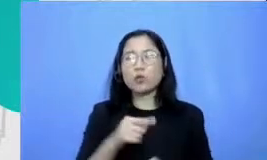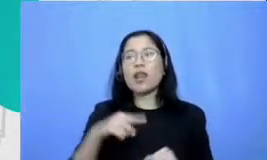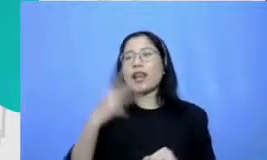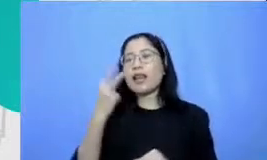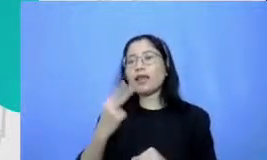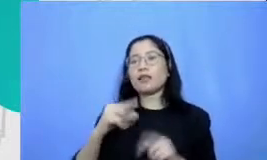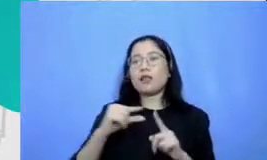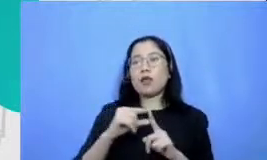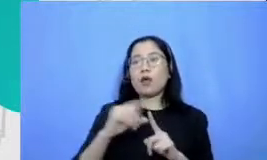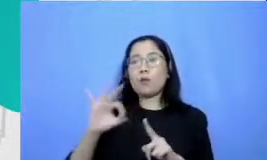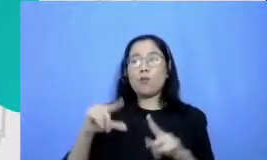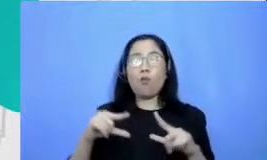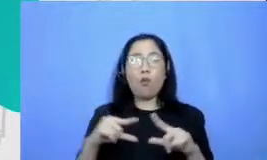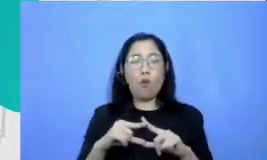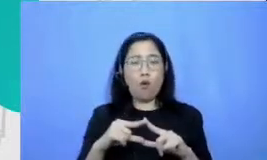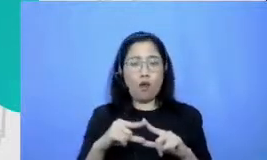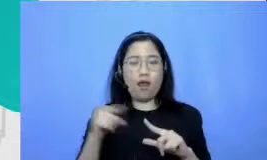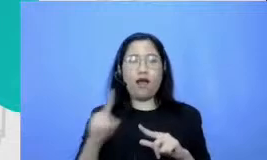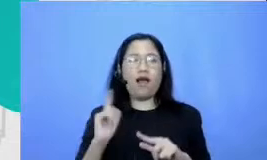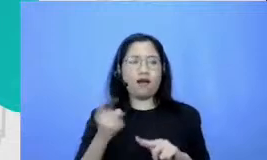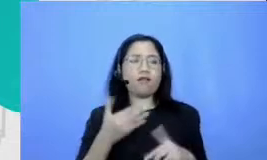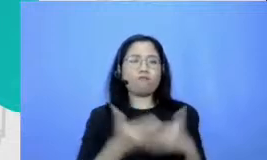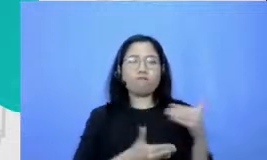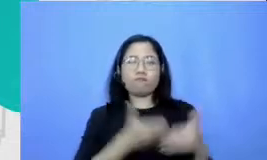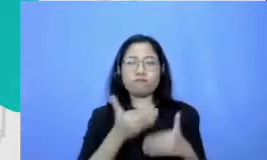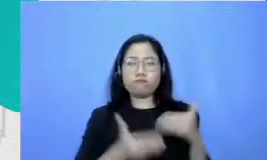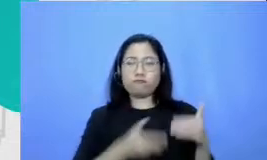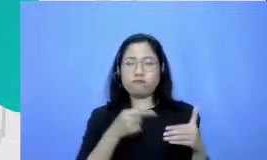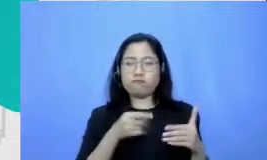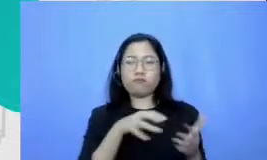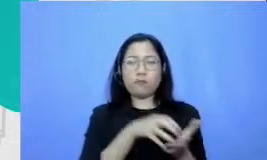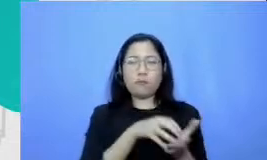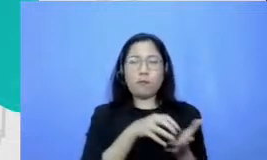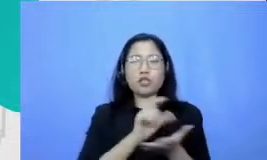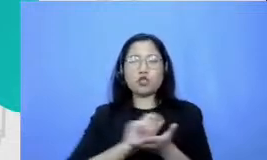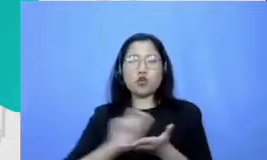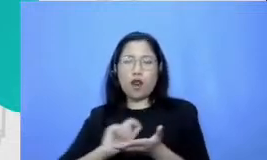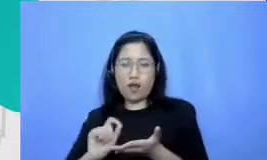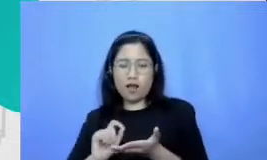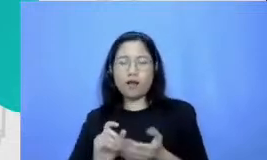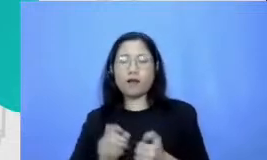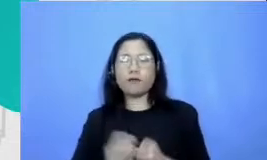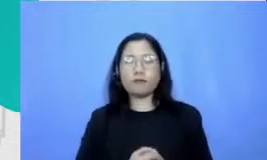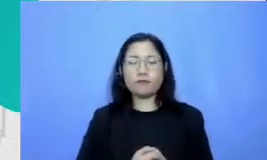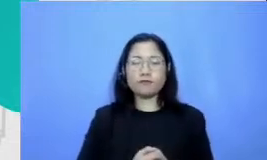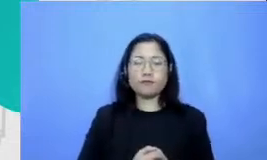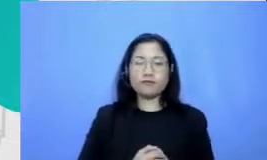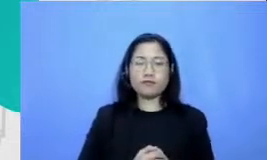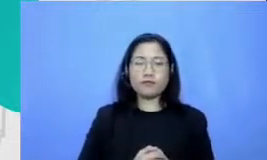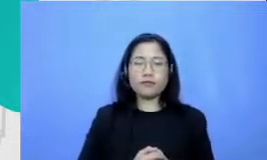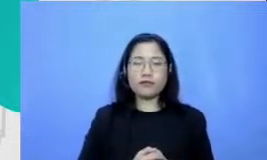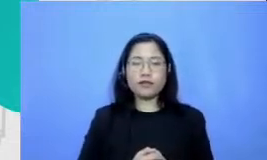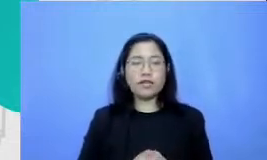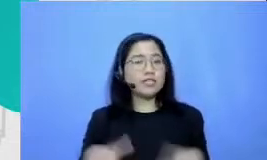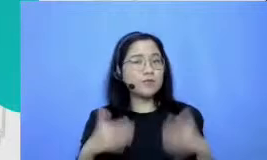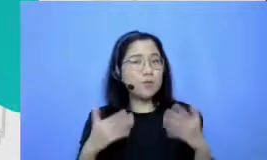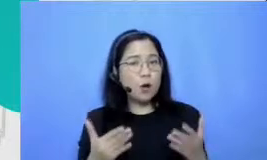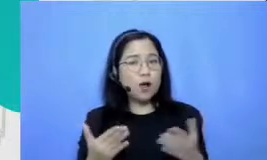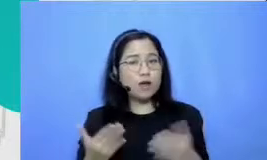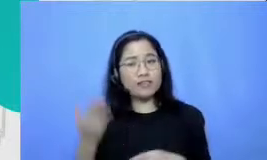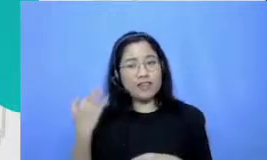berulang-ulang di sekolah-sekolah mudah-mudahan itu bisa memenjor pertanyaan Bu Maryati